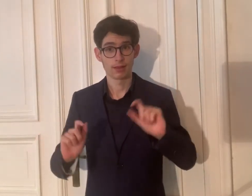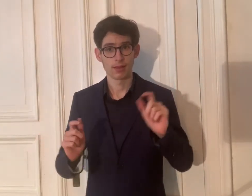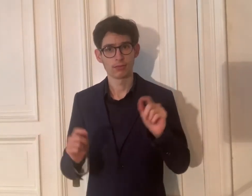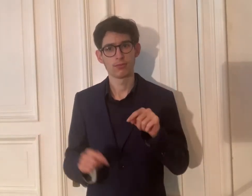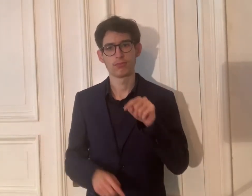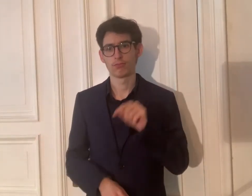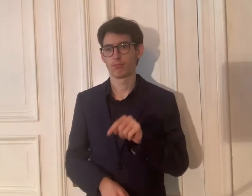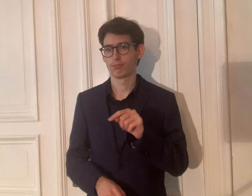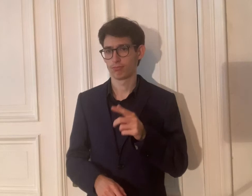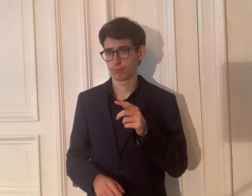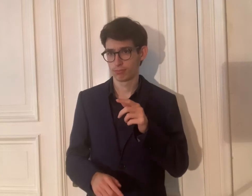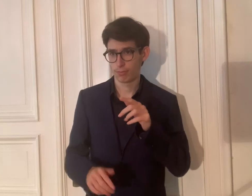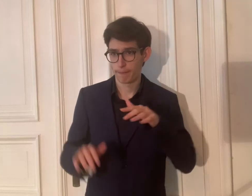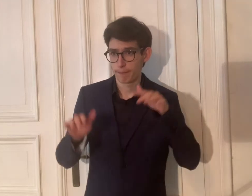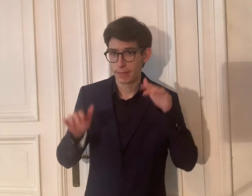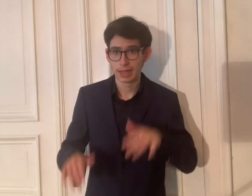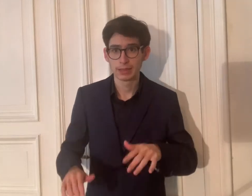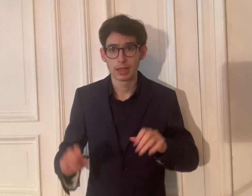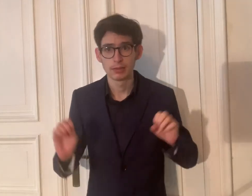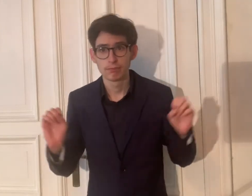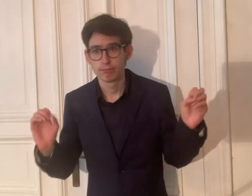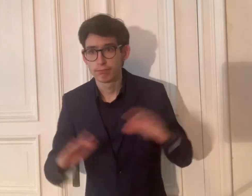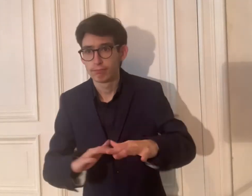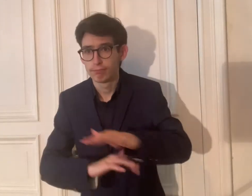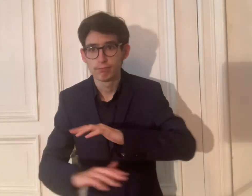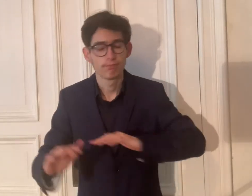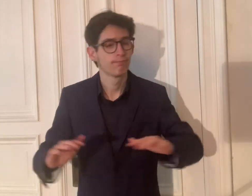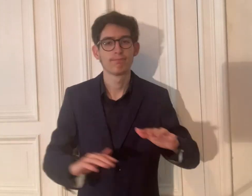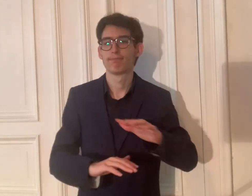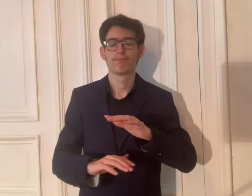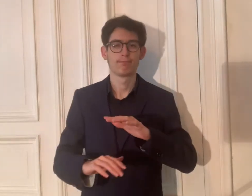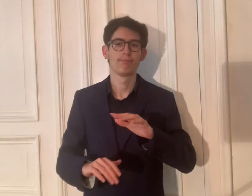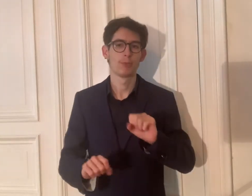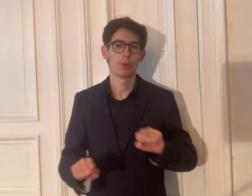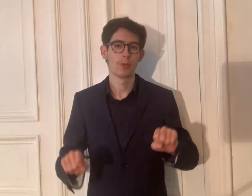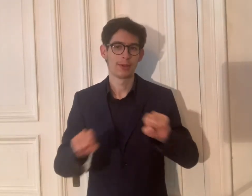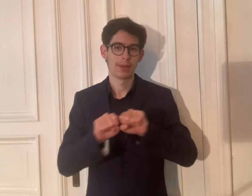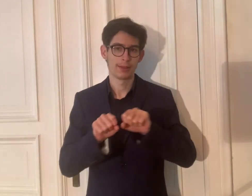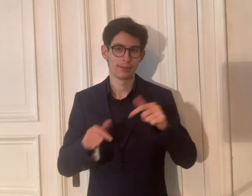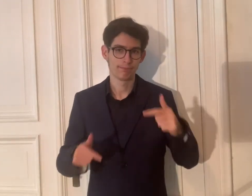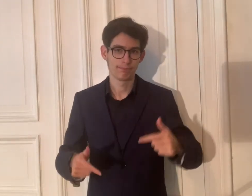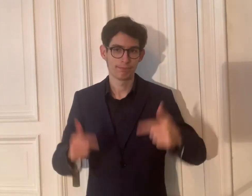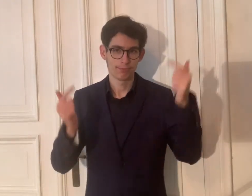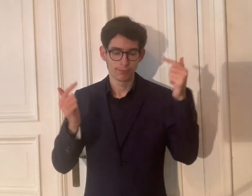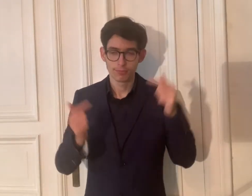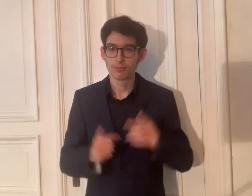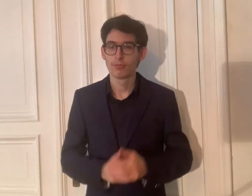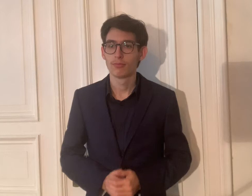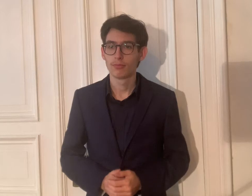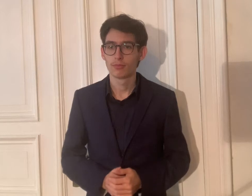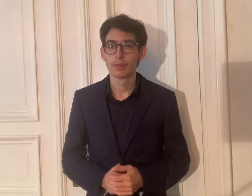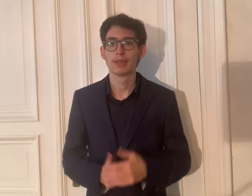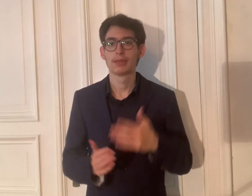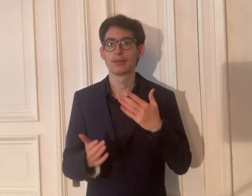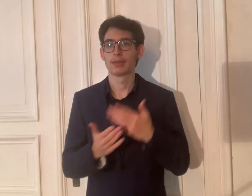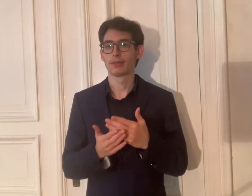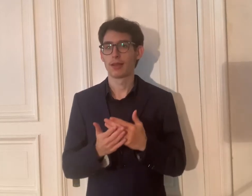Natürlich findet die Feier nicht in der Präsenz, sondern online statt.